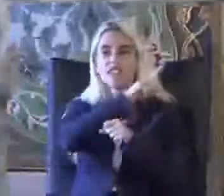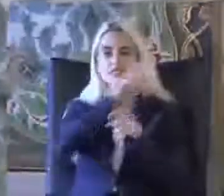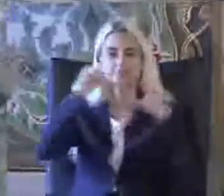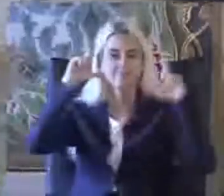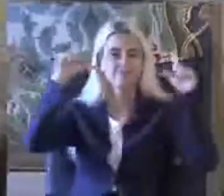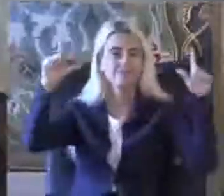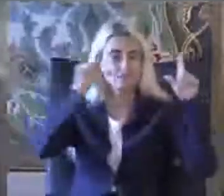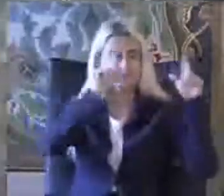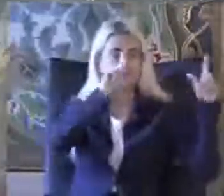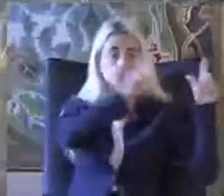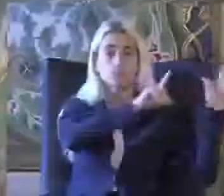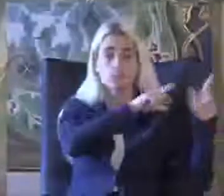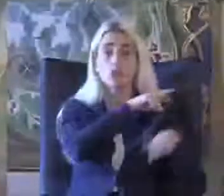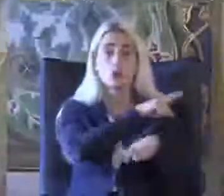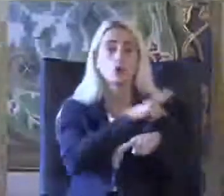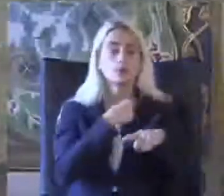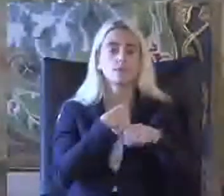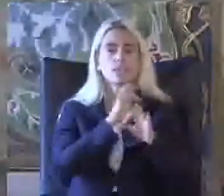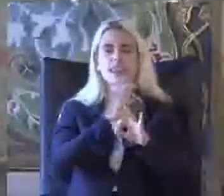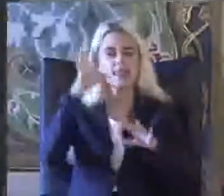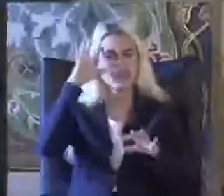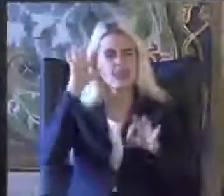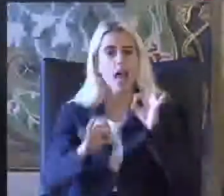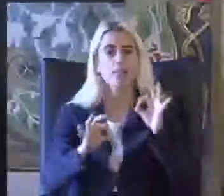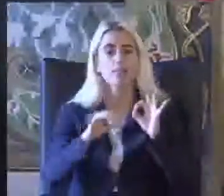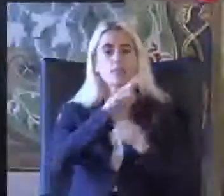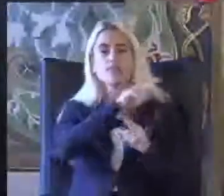Sanıyorum choclait tabloyu ortaya